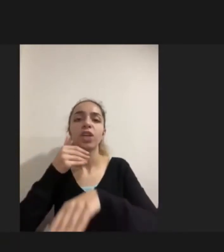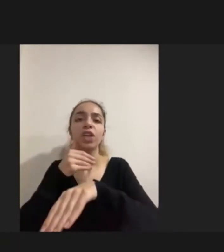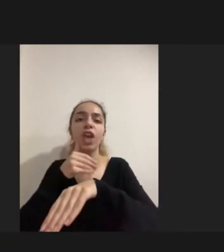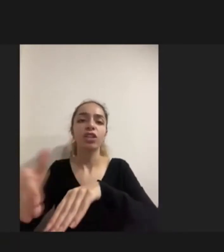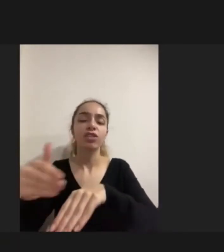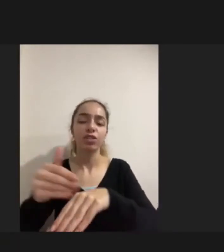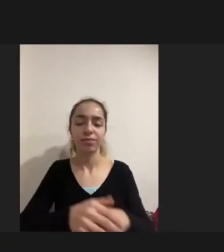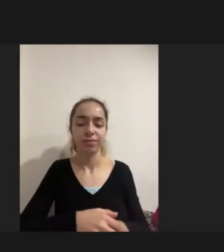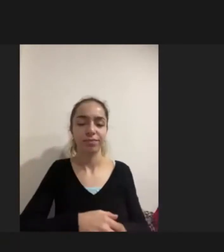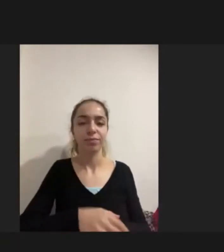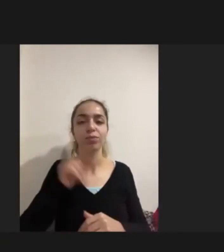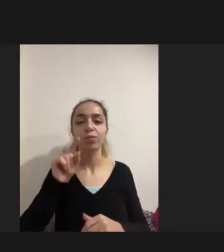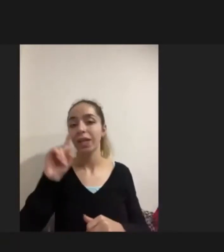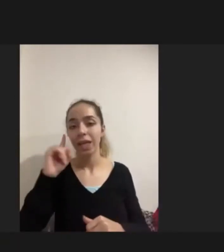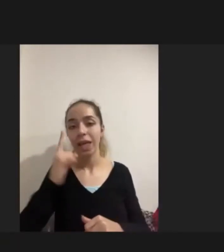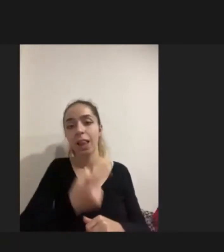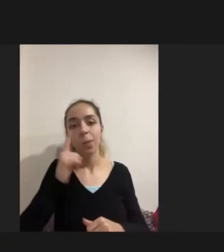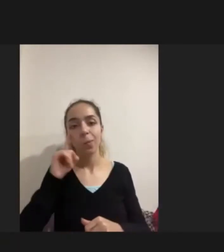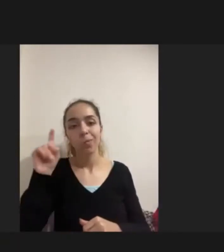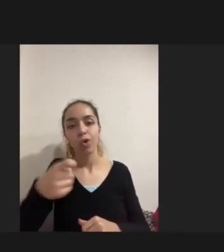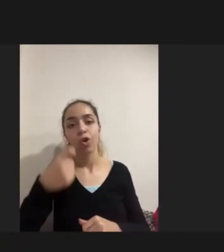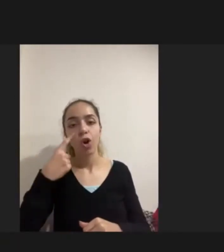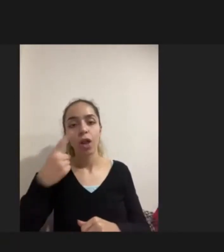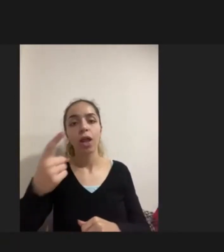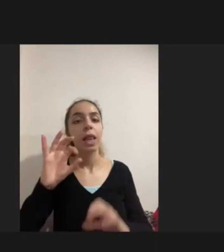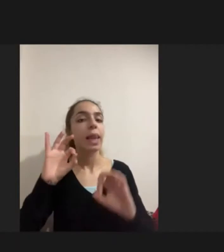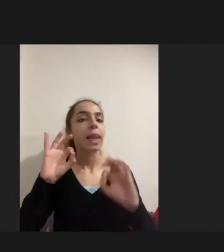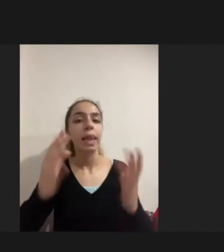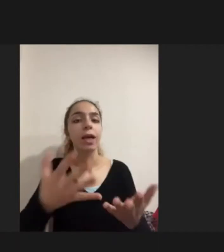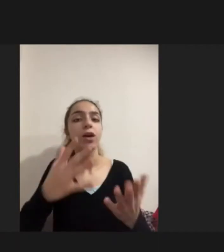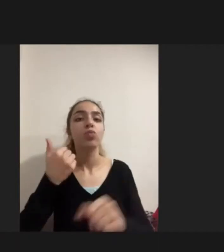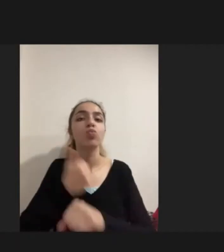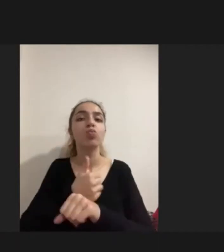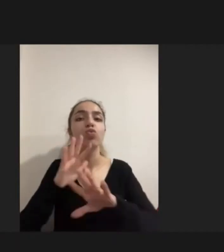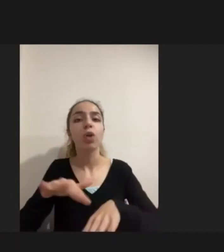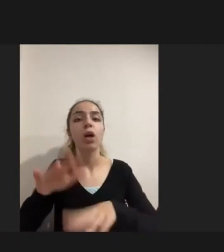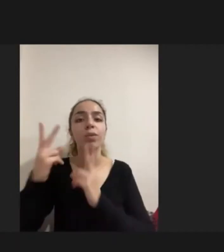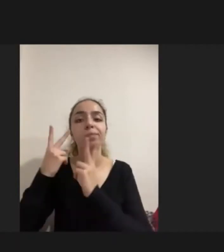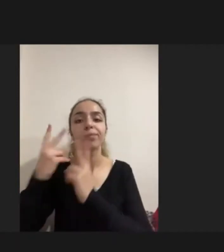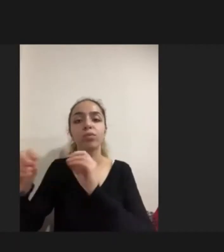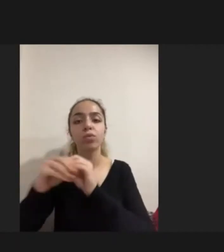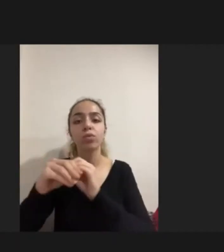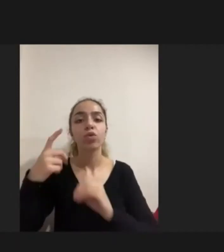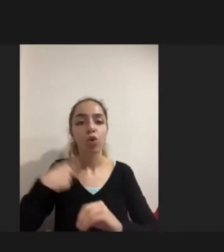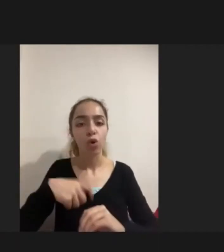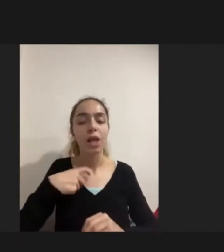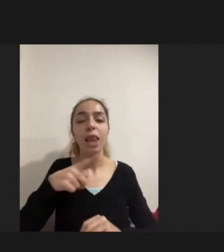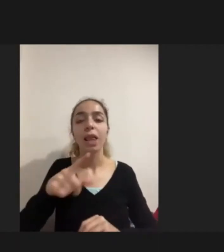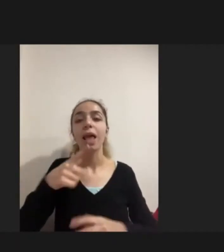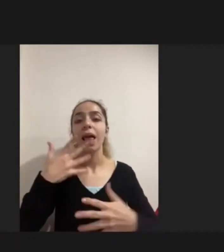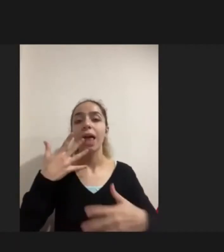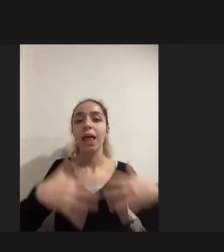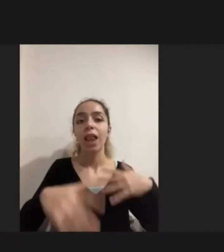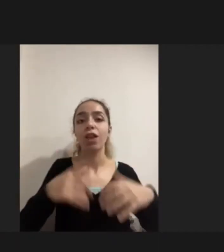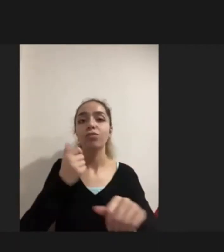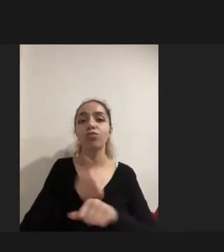Ilk bulgu Aslında şunu göstermekteydi: Mülteciler açısından Özellikle engelli mülteciler açısından Hayati öneme sahip olan